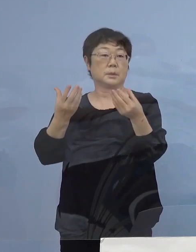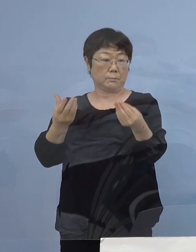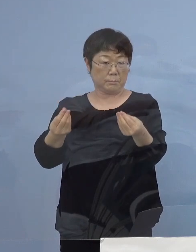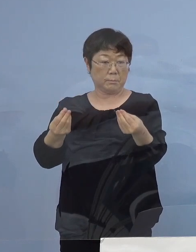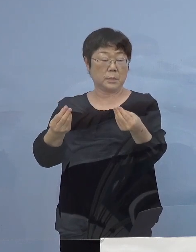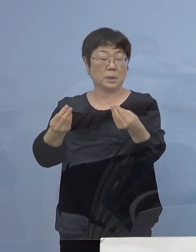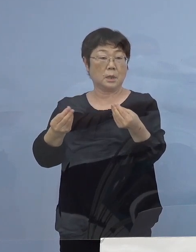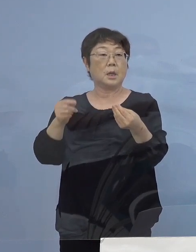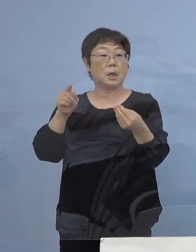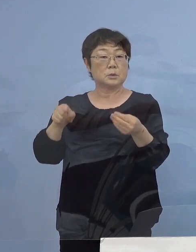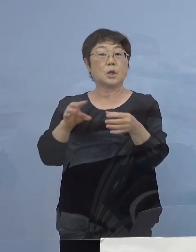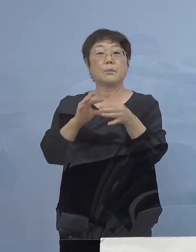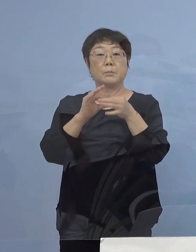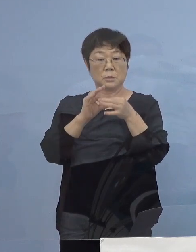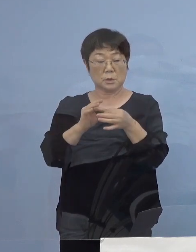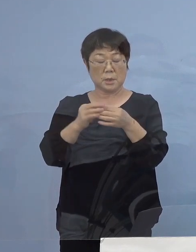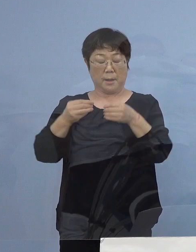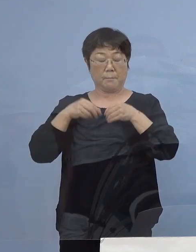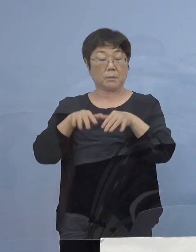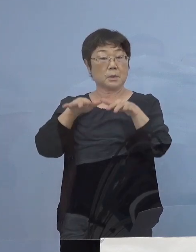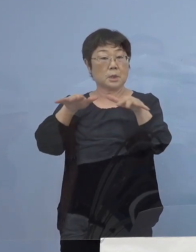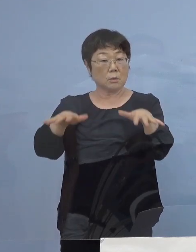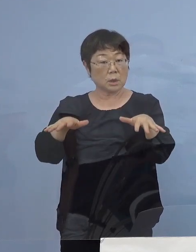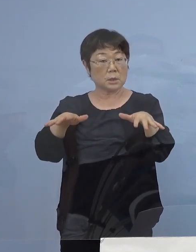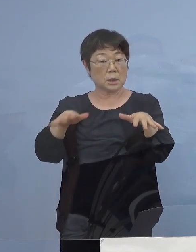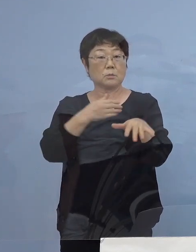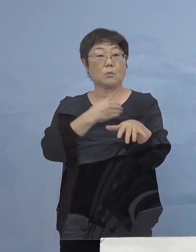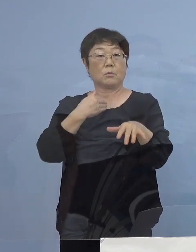その場を通じて感染が広がったと考えられます